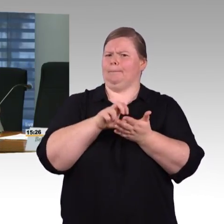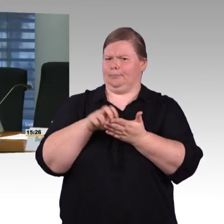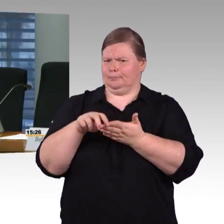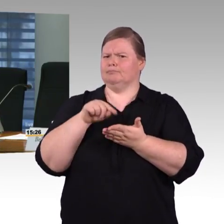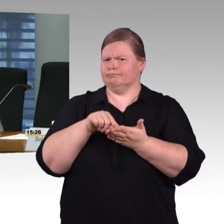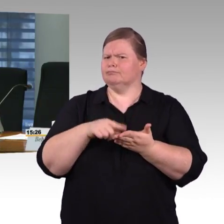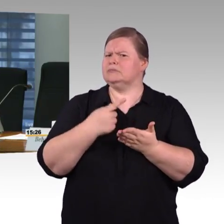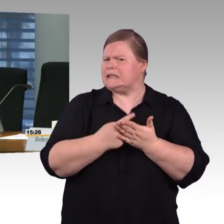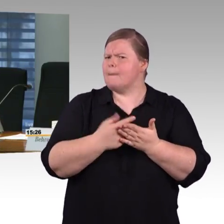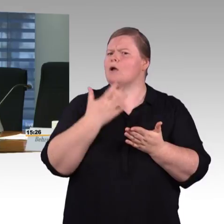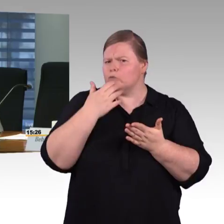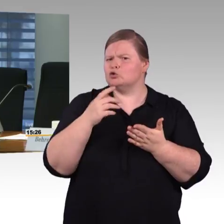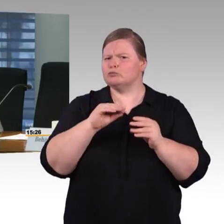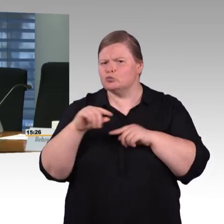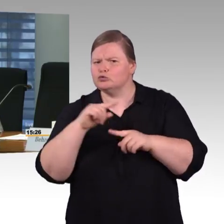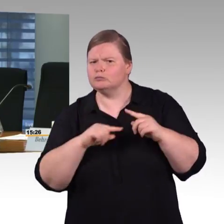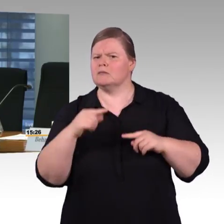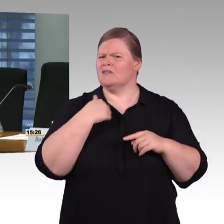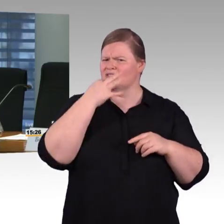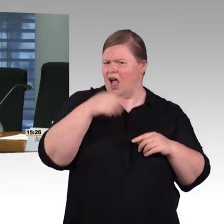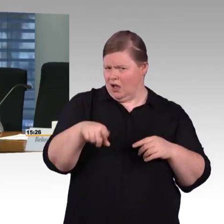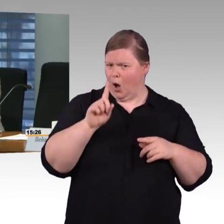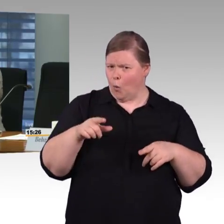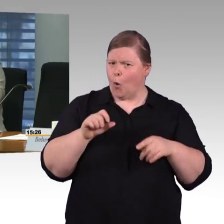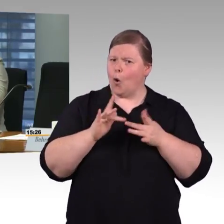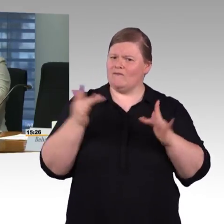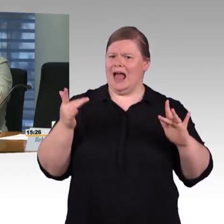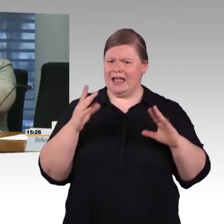Welche Garantien können Sie da geben?